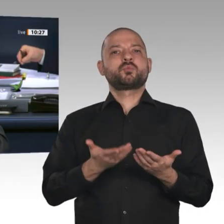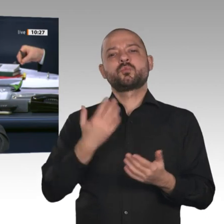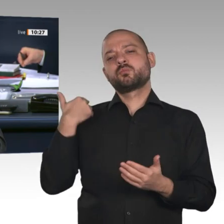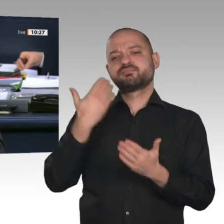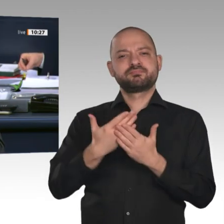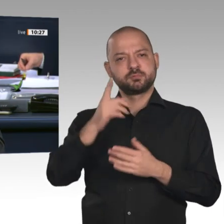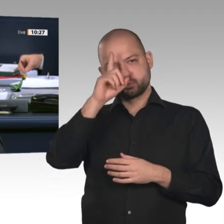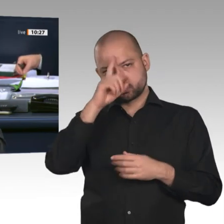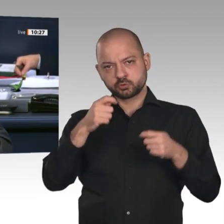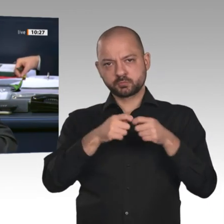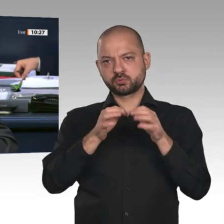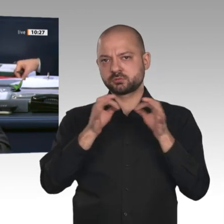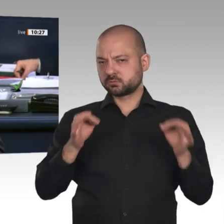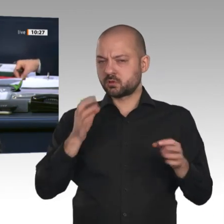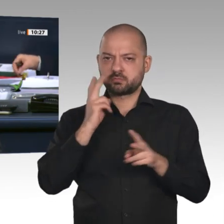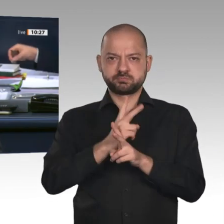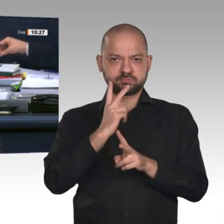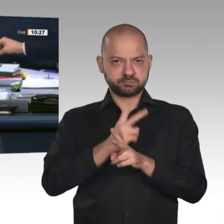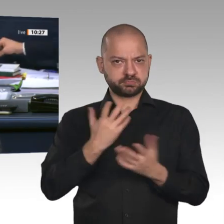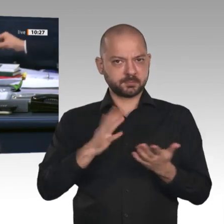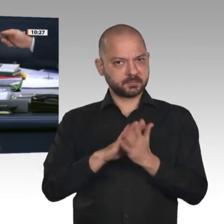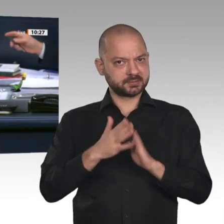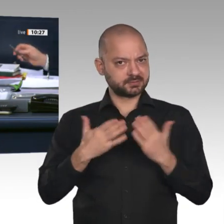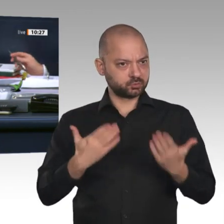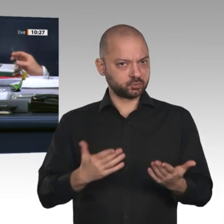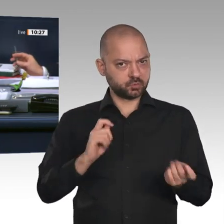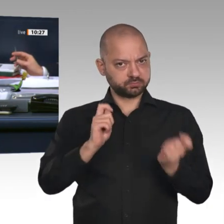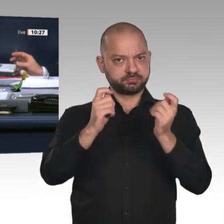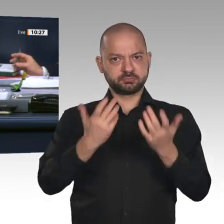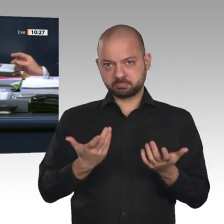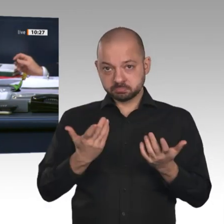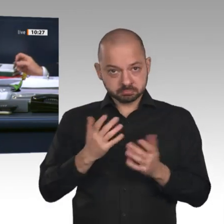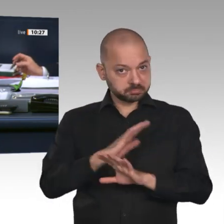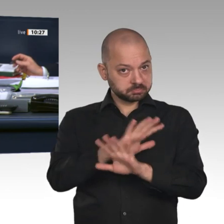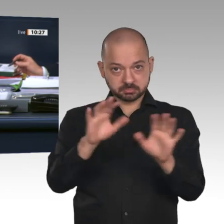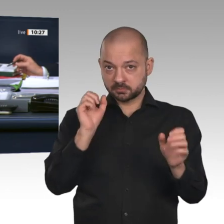Punkte aufgesetzt. Dann rufe ich die soeben aufgesetzten Zusatzpunkte 13 a und 13 b